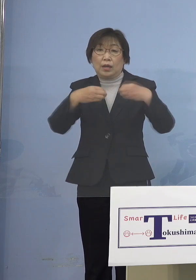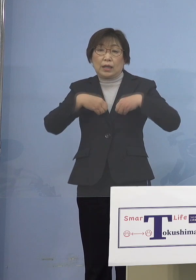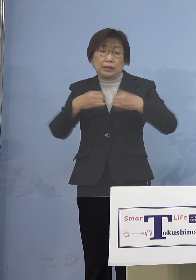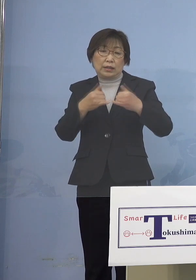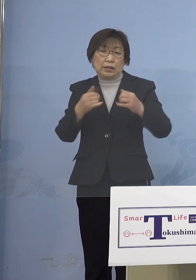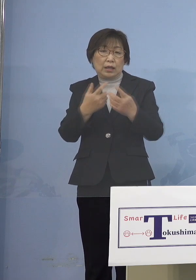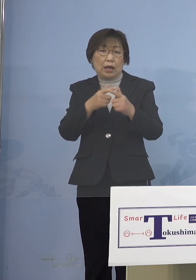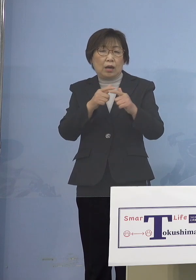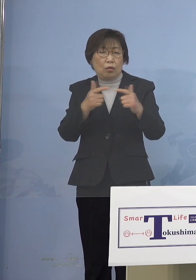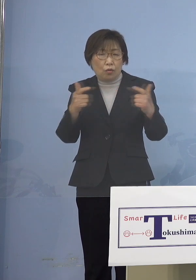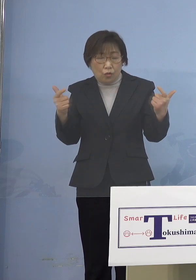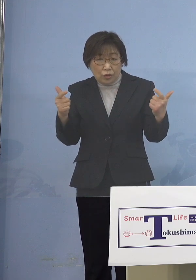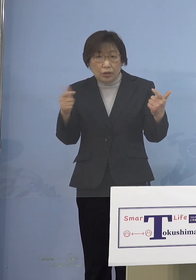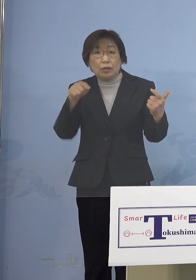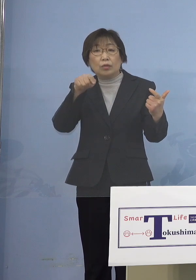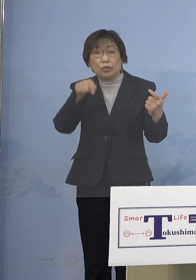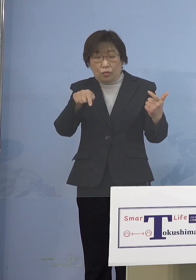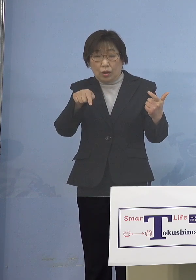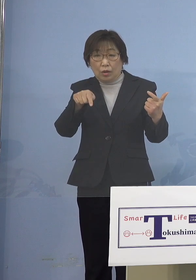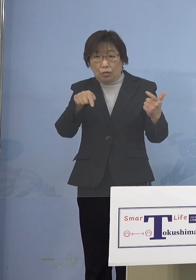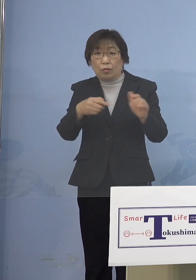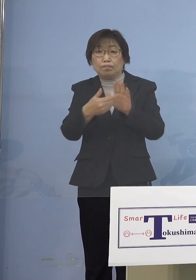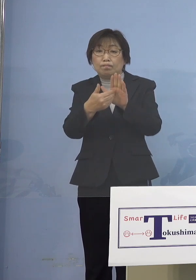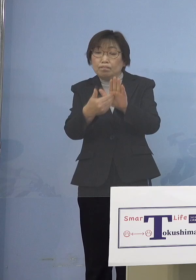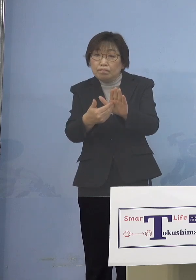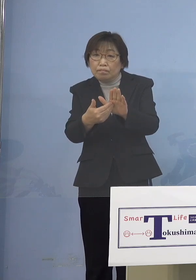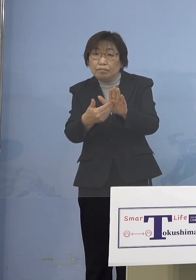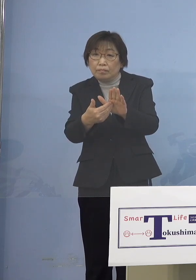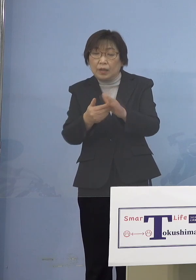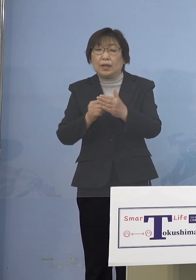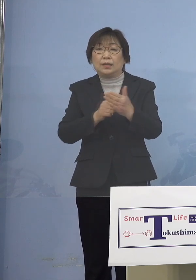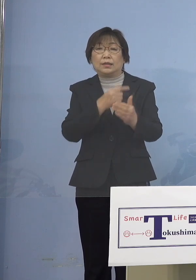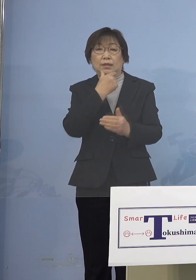何とか進めていくことができればと このように考えております